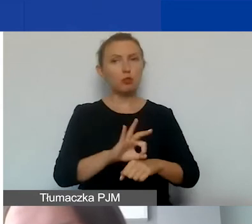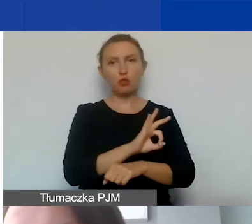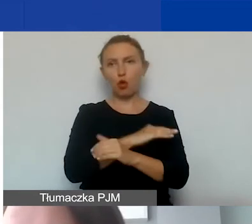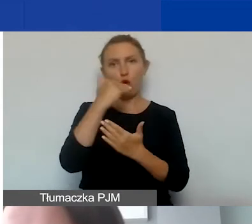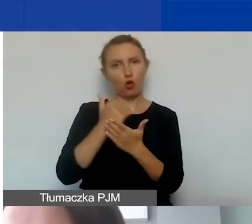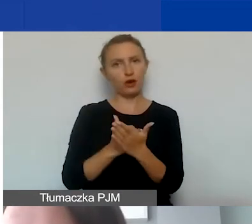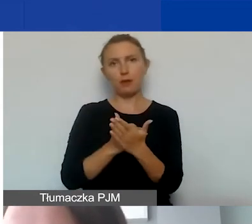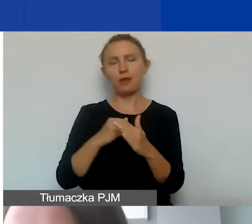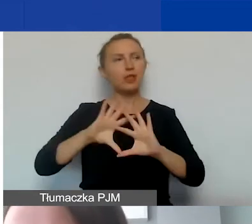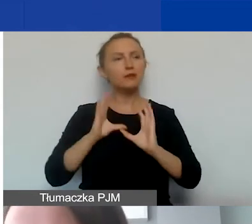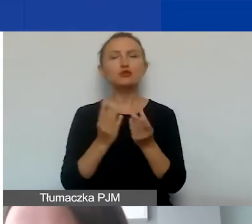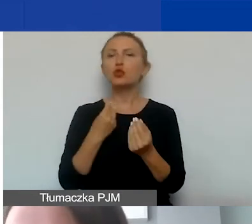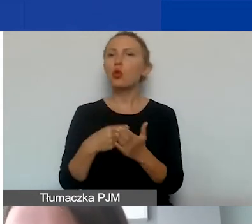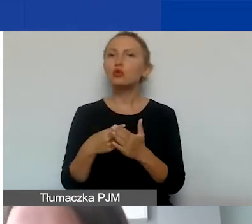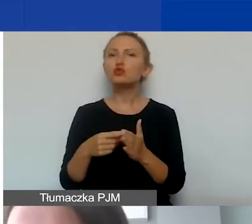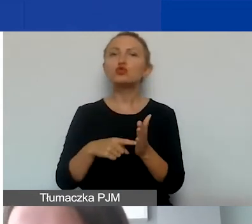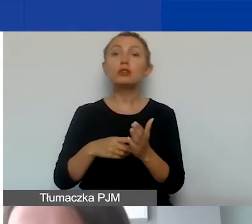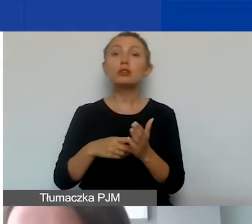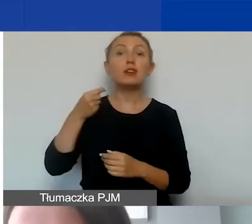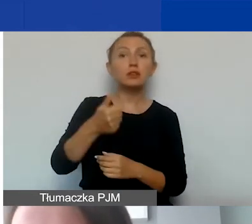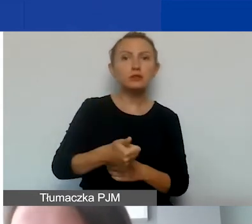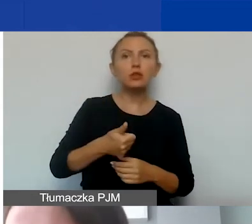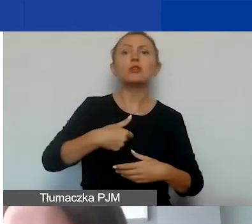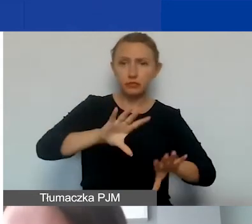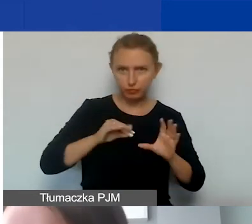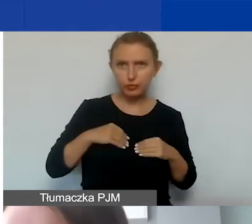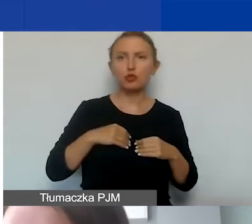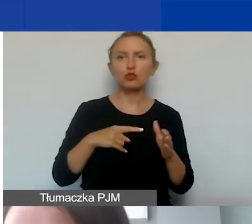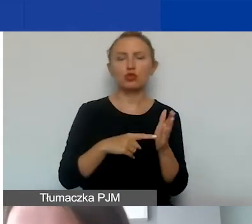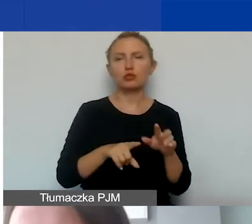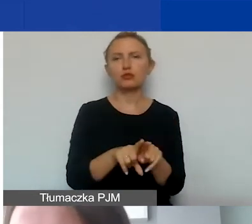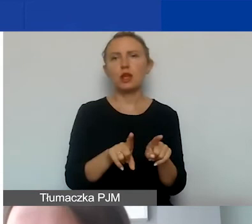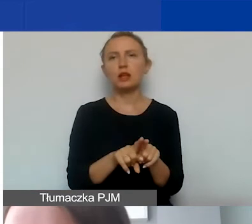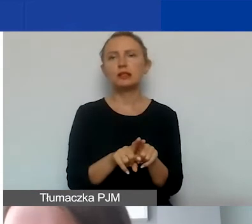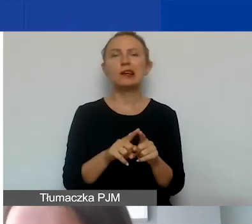wszystkie koszty związane z wynagrodzeniami są kwalifikowane. Dotyczy to narzutów pracodawcy,